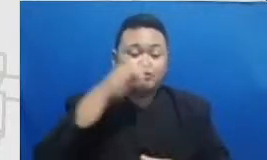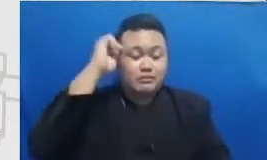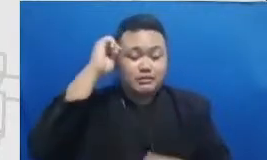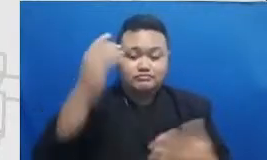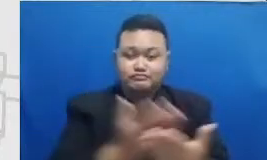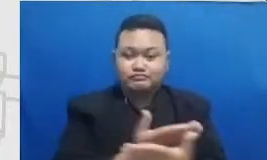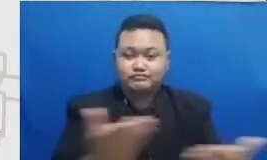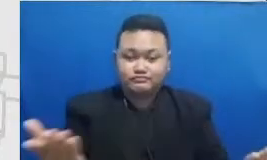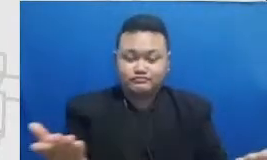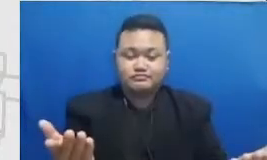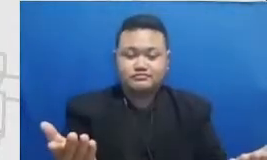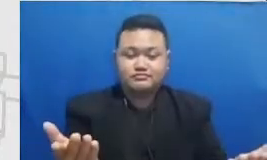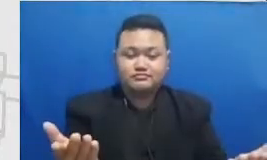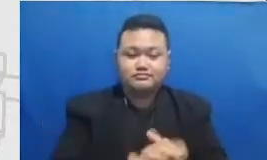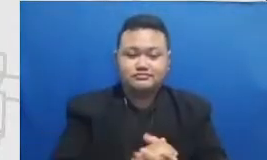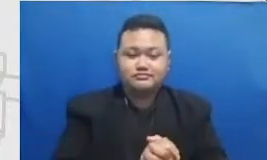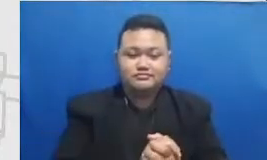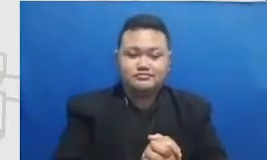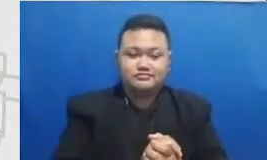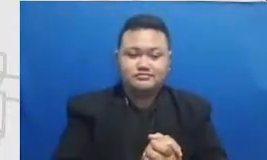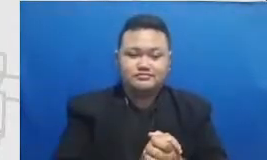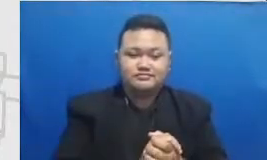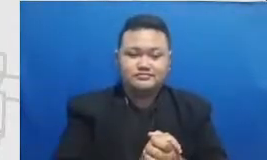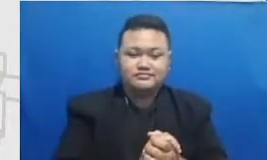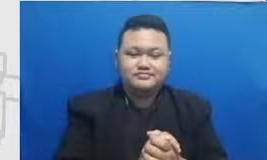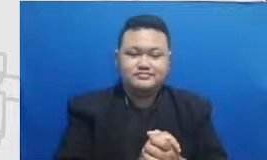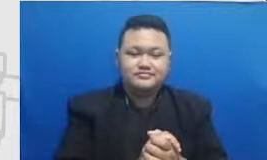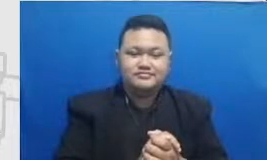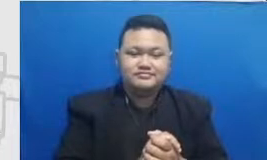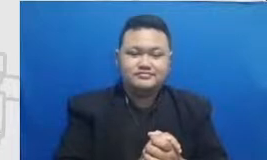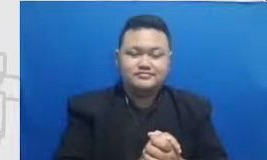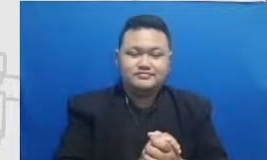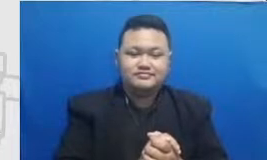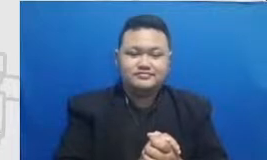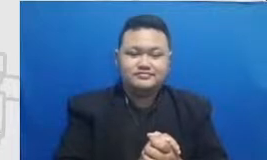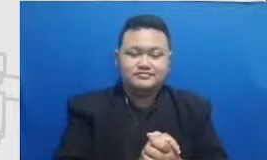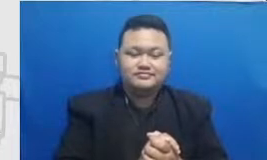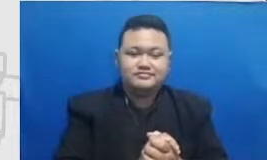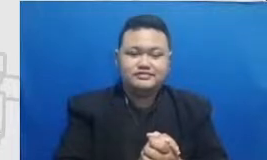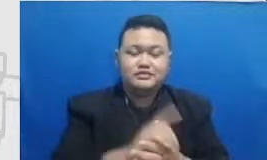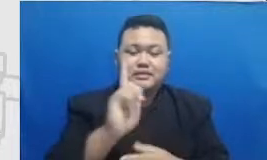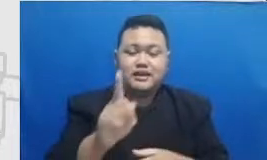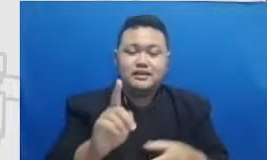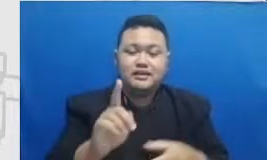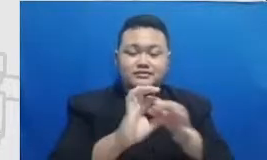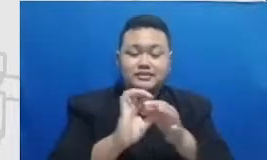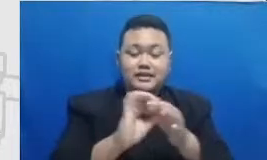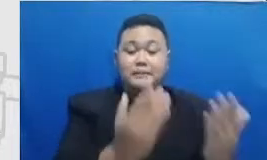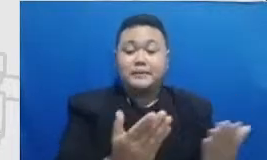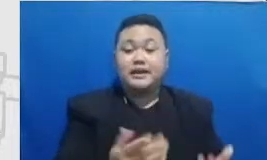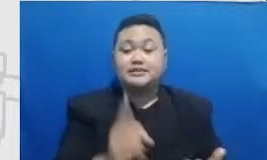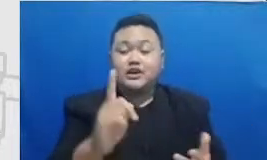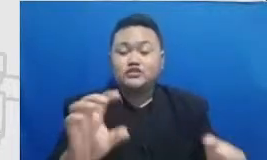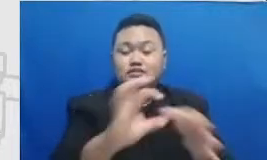tuh belajar untuk memperkaya menggunakan kombinasi beberapa aplikasi Hai dan Bapak